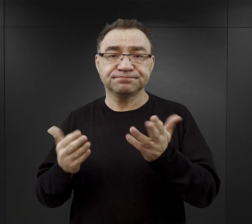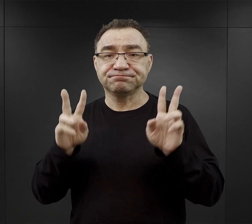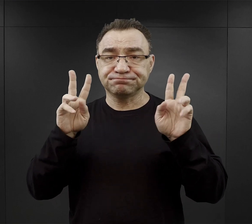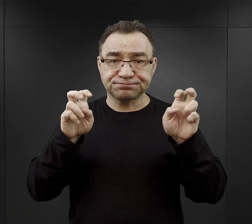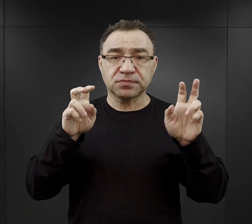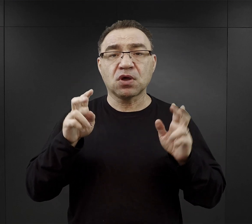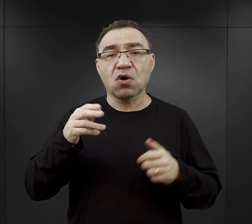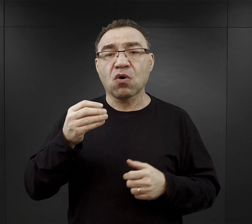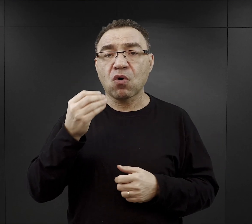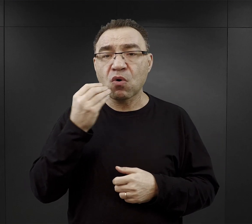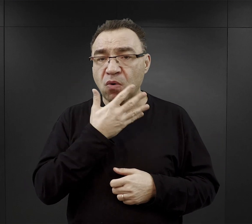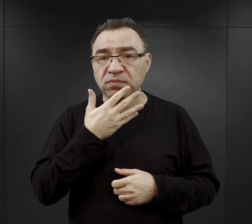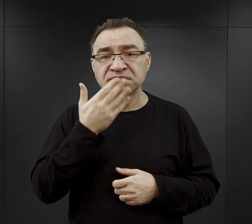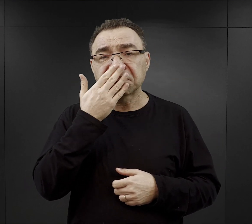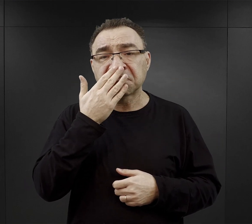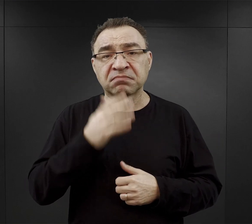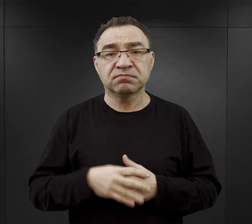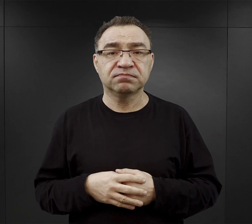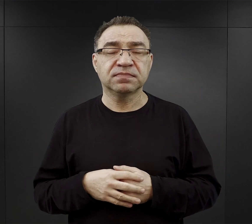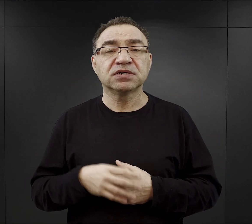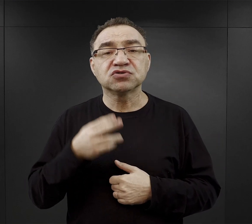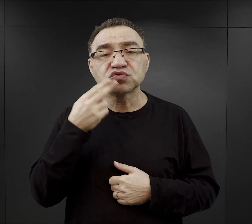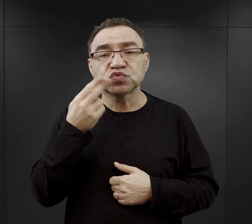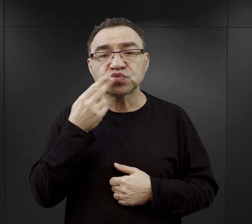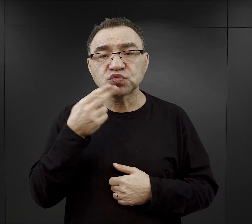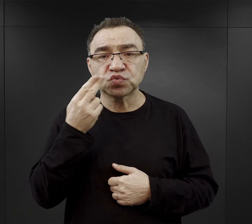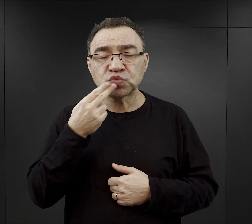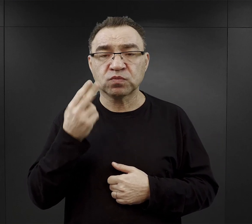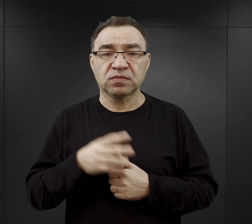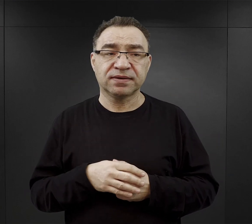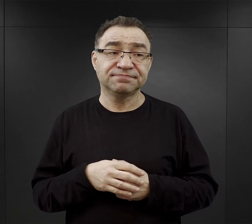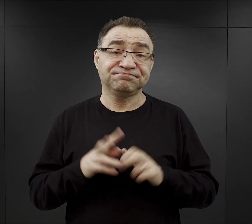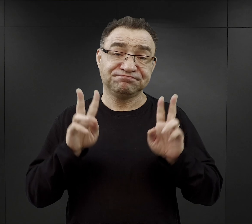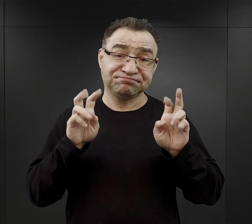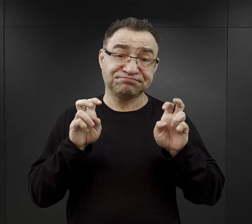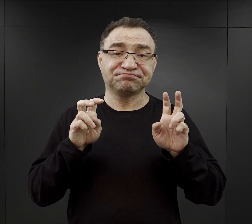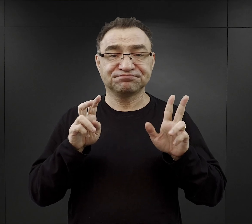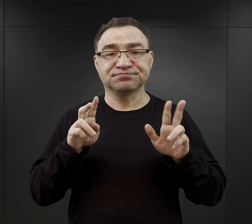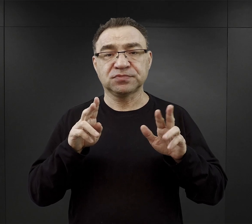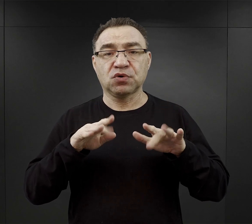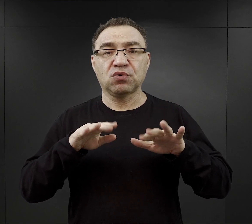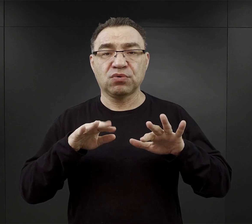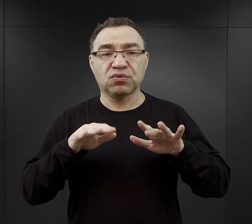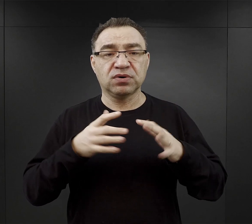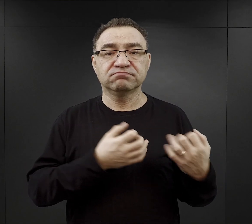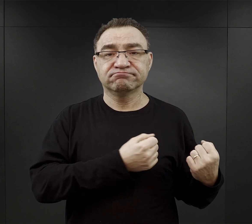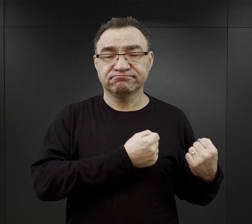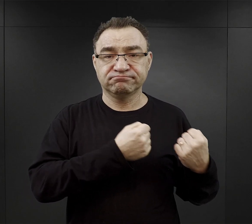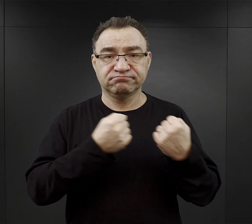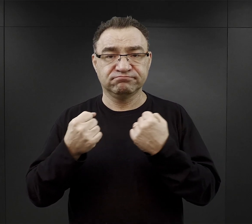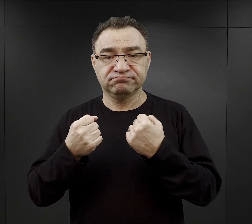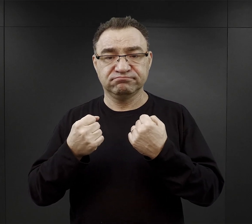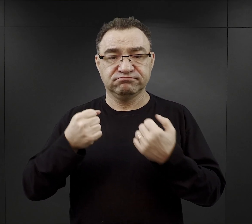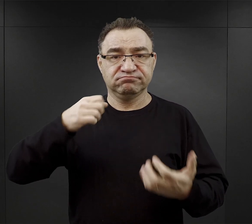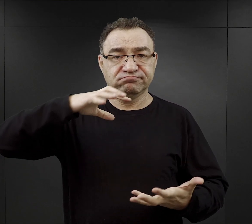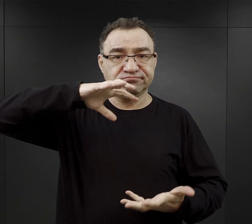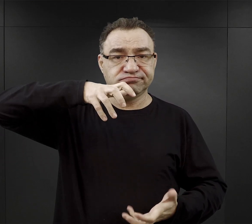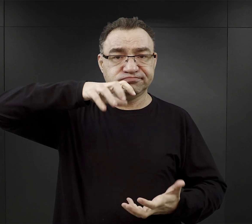Była to najczęściej zupa czy właściwie jakiś wywar przywożony w termosach dużej pojemności do miejsc pracy,